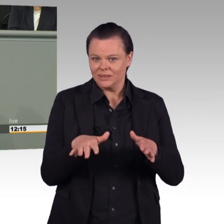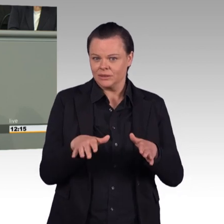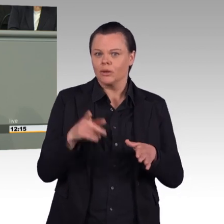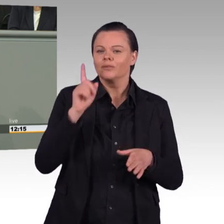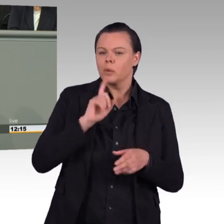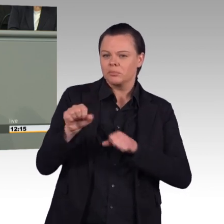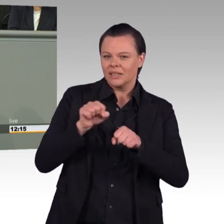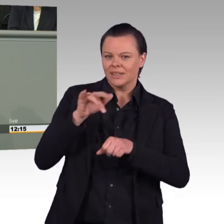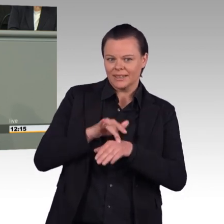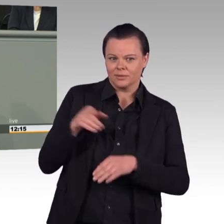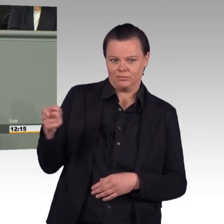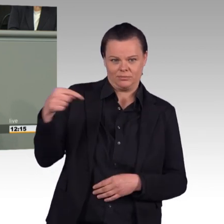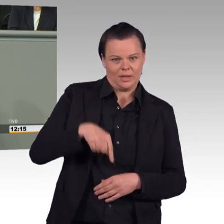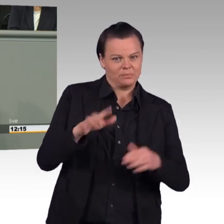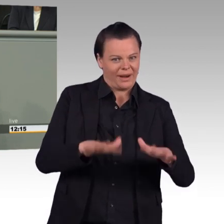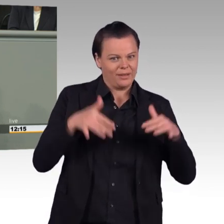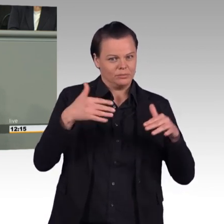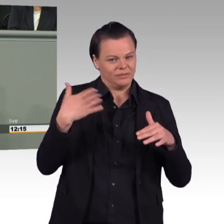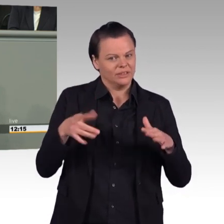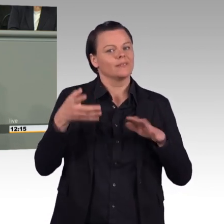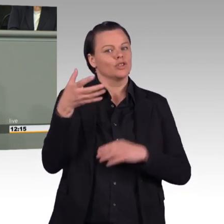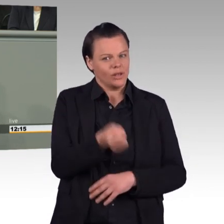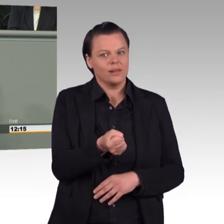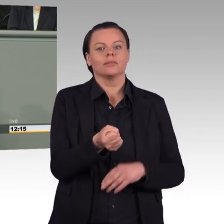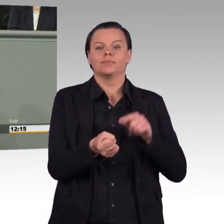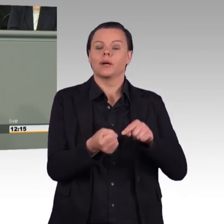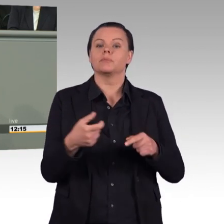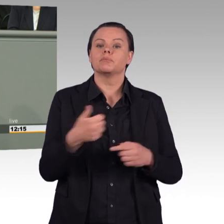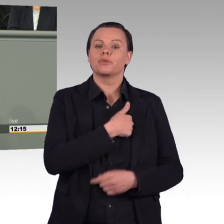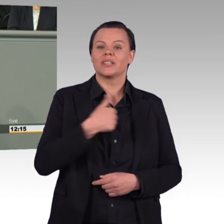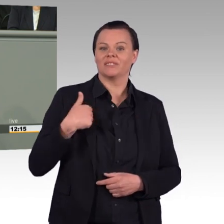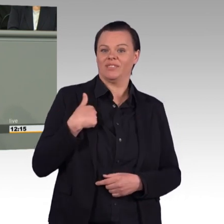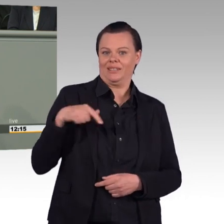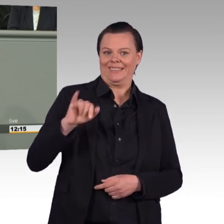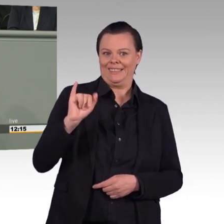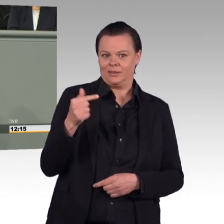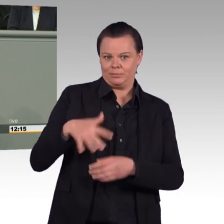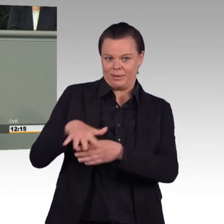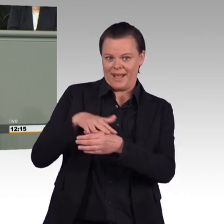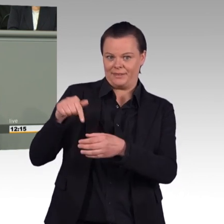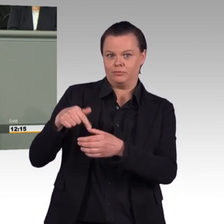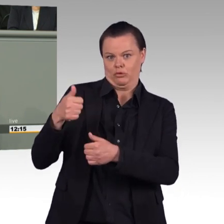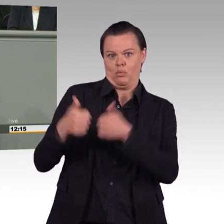als attraktiver Arbeitgeber gelten, dümpelt die Bundeswehr nach wie vor bei zwei Prozent herum. Während die Truppe dringend Fachkräfte